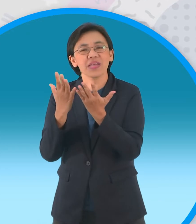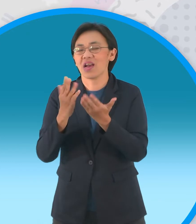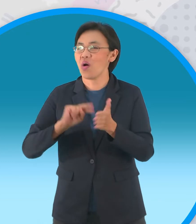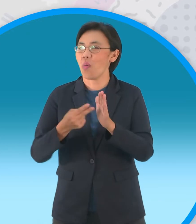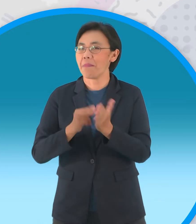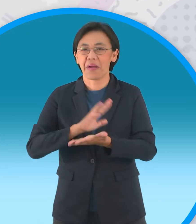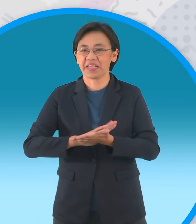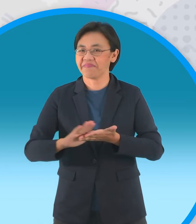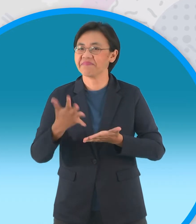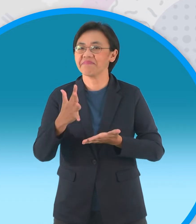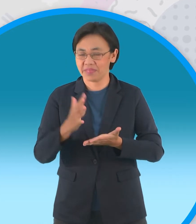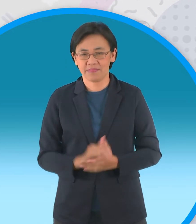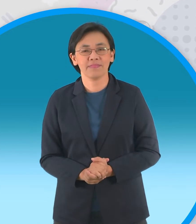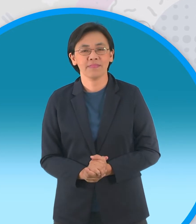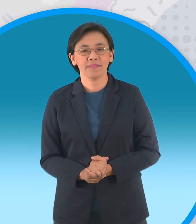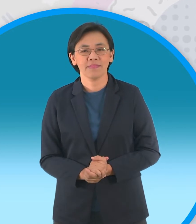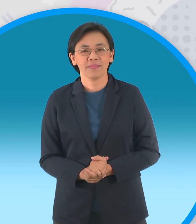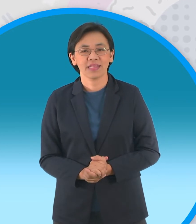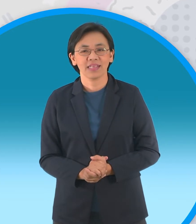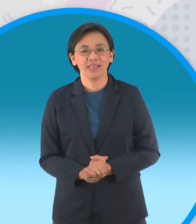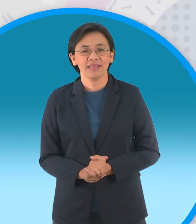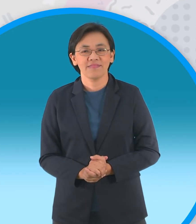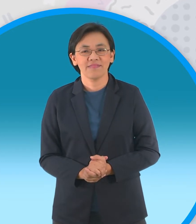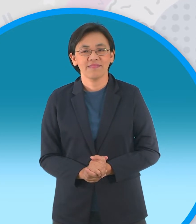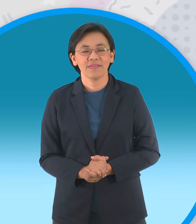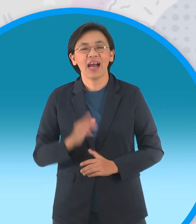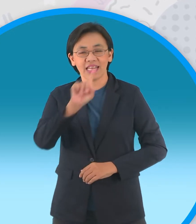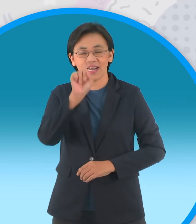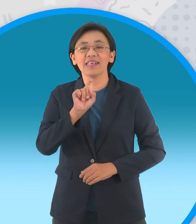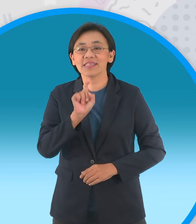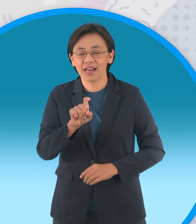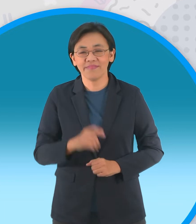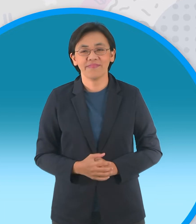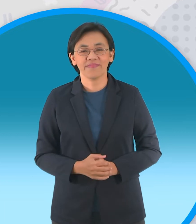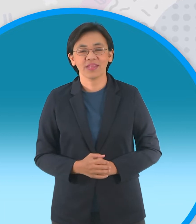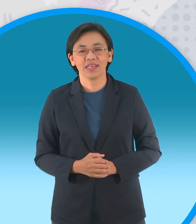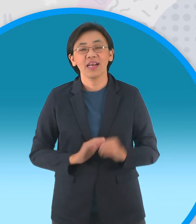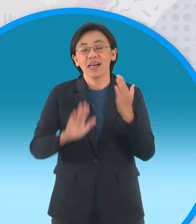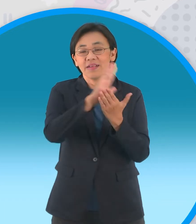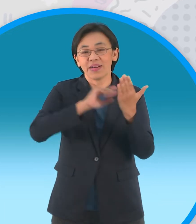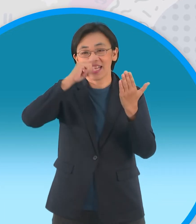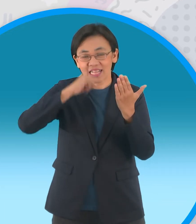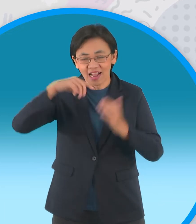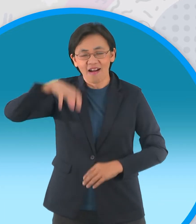เอางี้ฉันถามด้วย อะยังไง ถามว่าประเทศไทย ณ สถานที่ท่องเที่ยวที่ไหน